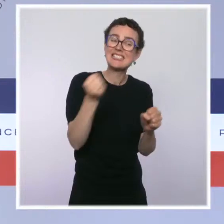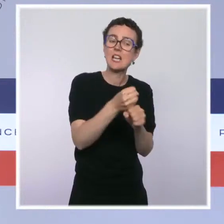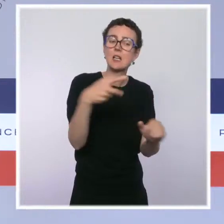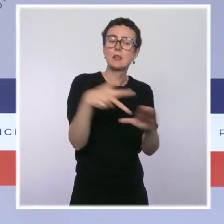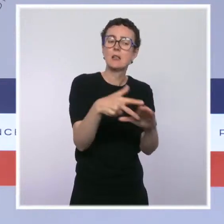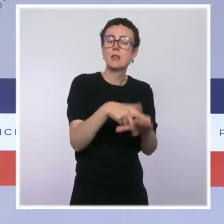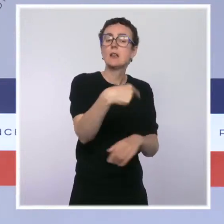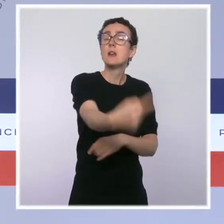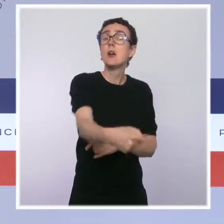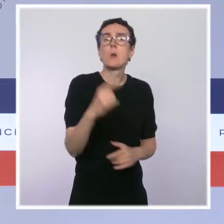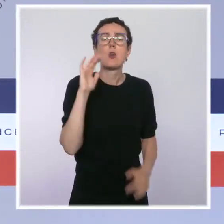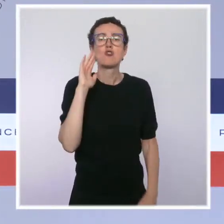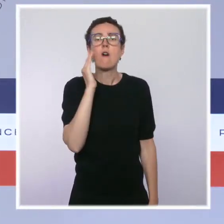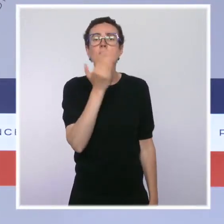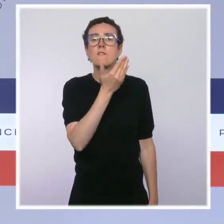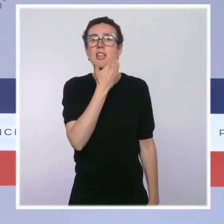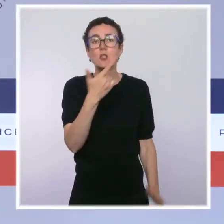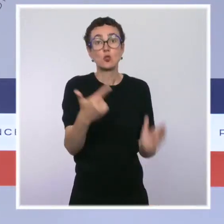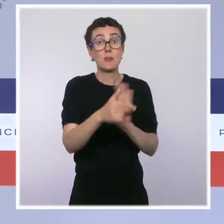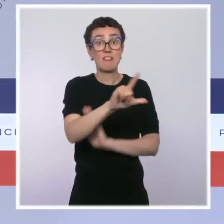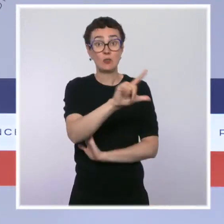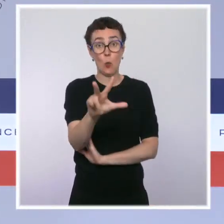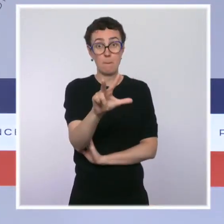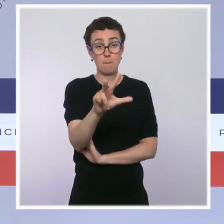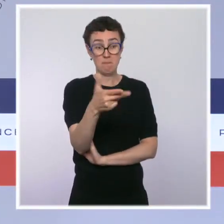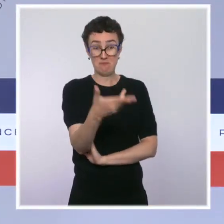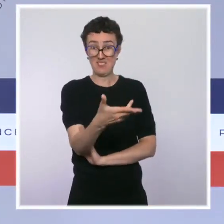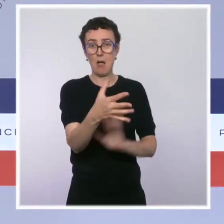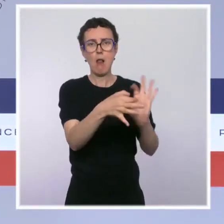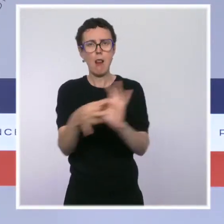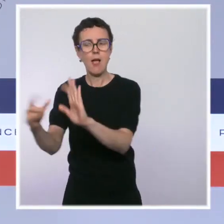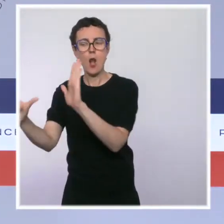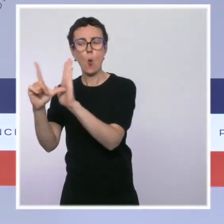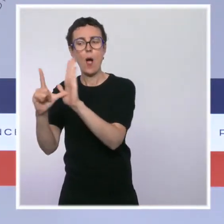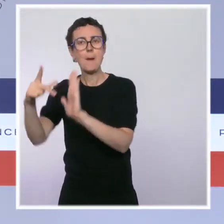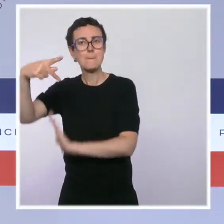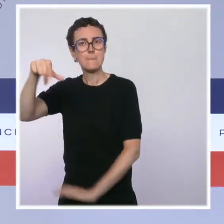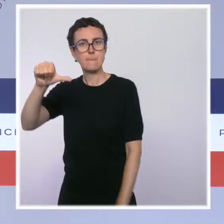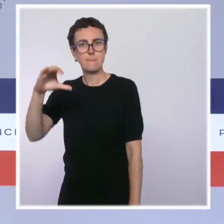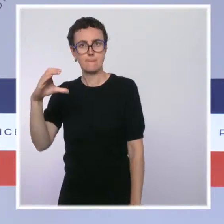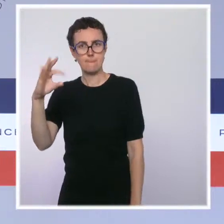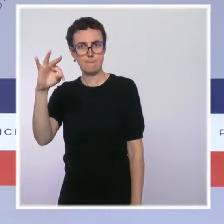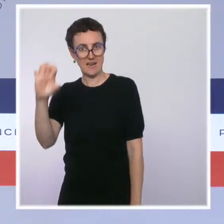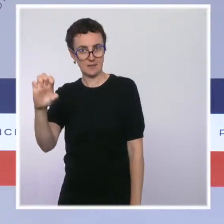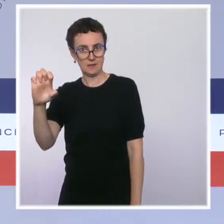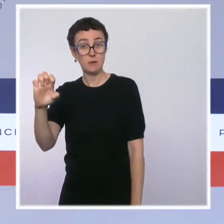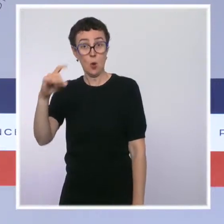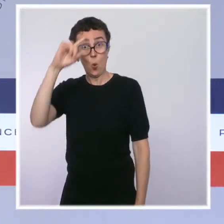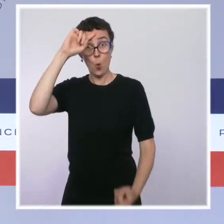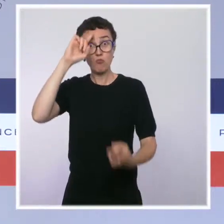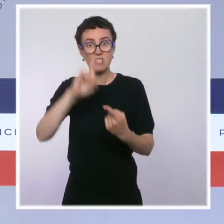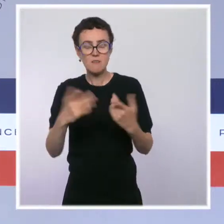Cette mesure prévue par la loi PACTE créera un outil de référence en matière d'information économique et juridique sur